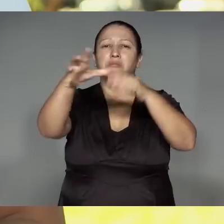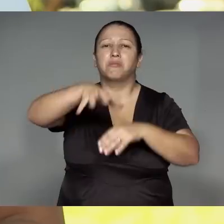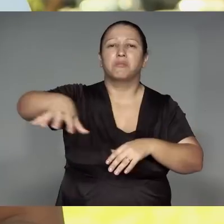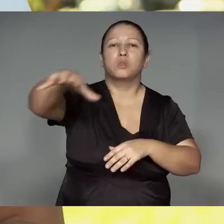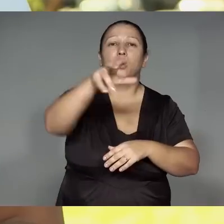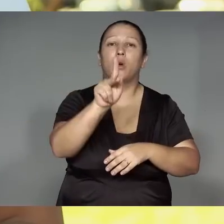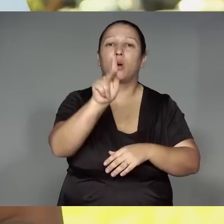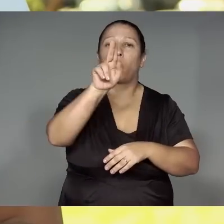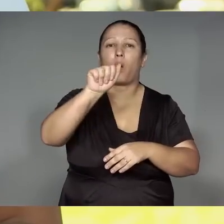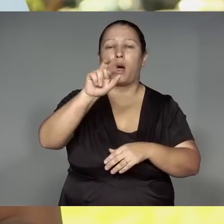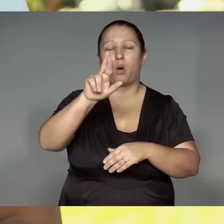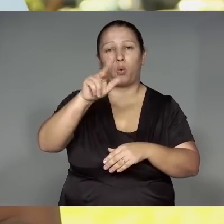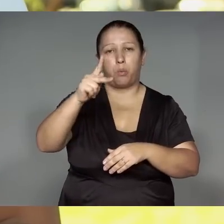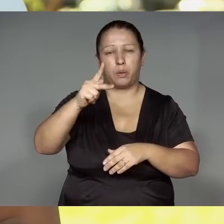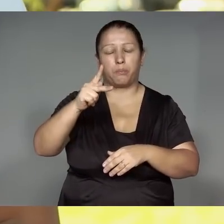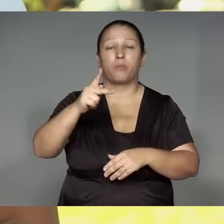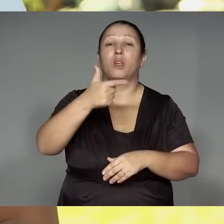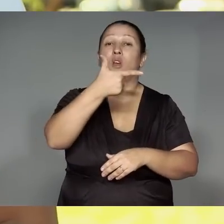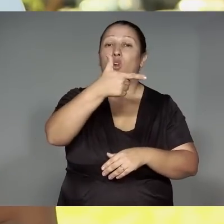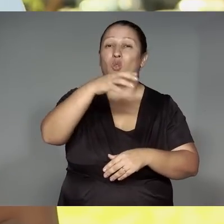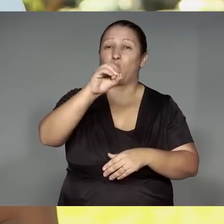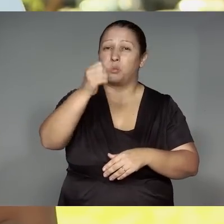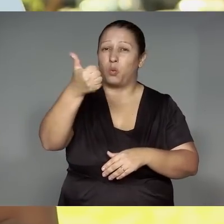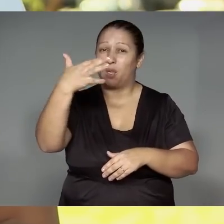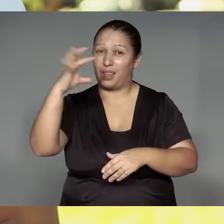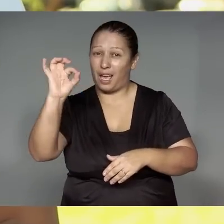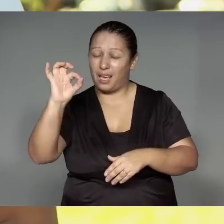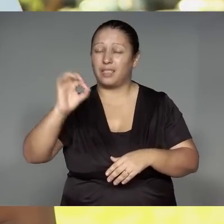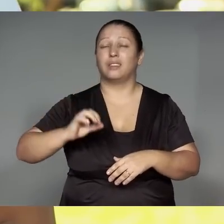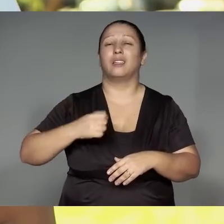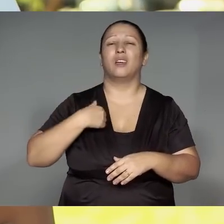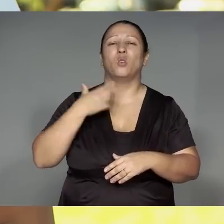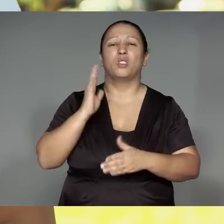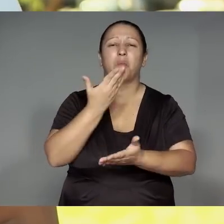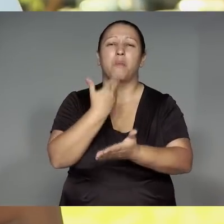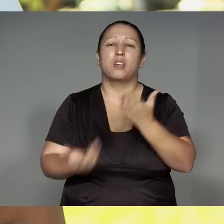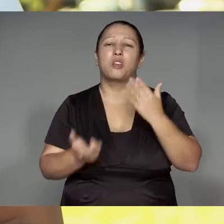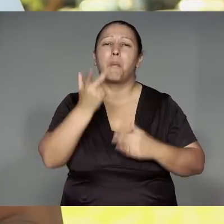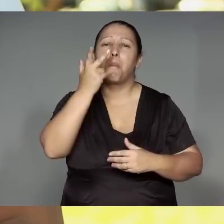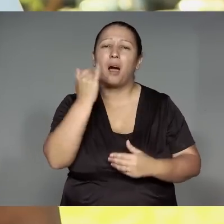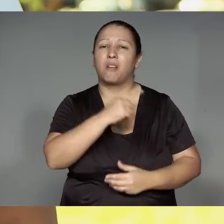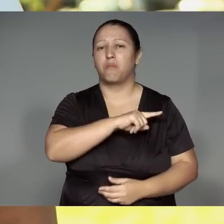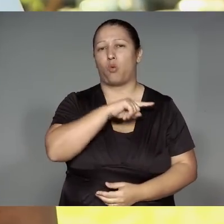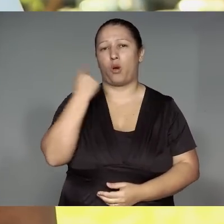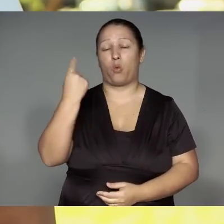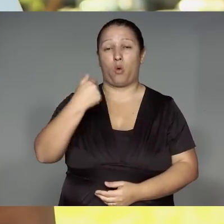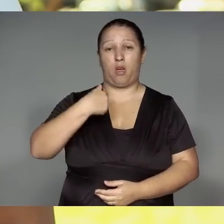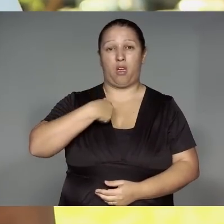2011,2010 rehe, jeruwa amo’nga͂jy͂m, jajarera ’ang ako